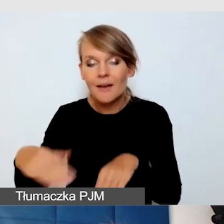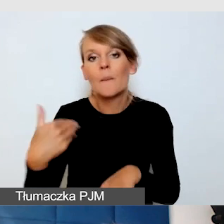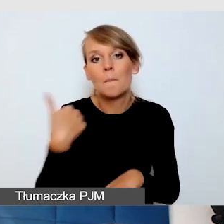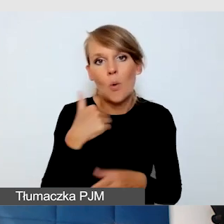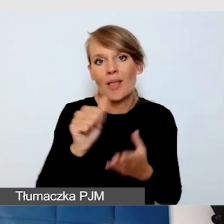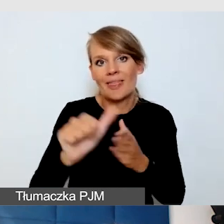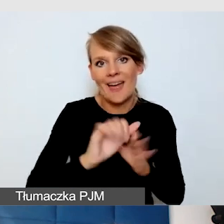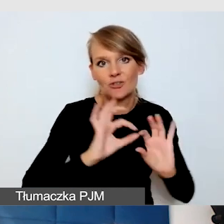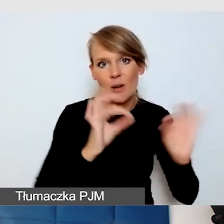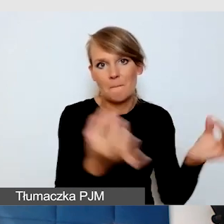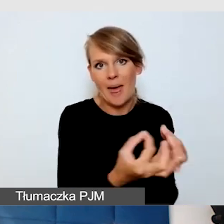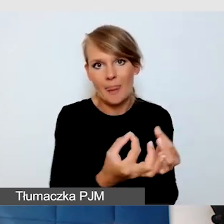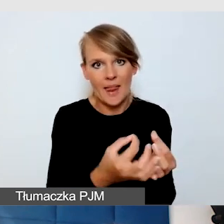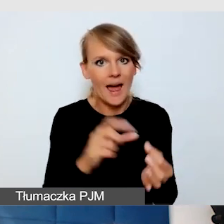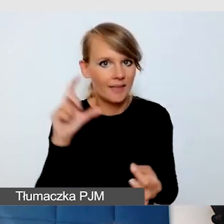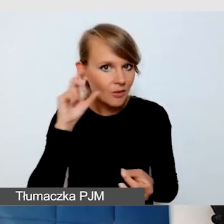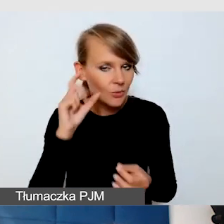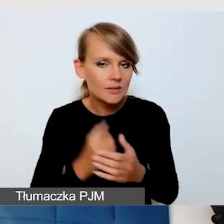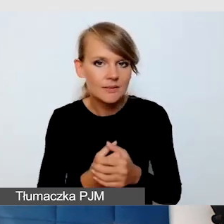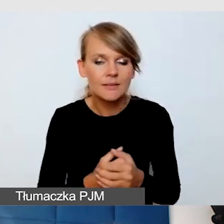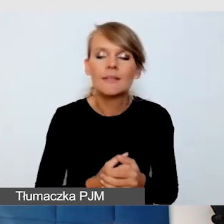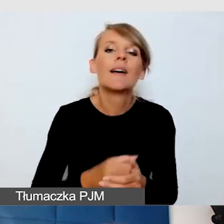Natomiast to, co jest dla mnie ciekawe,